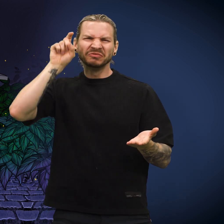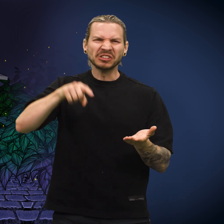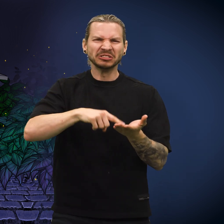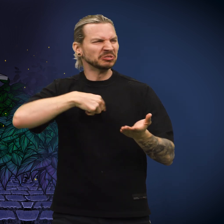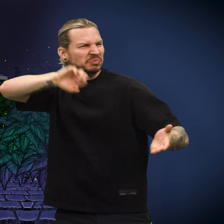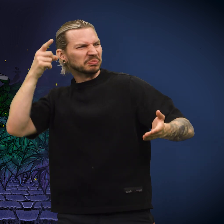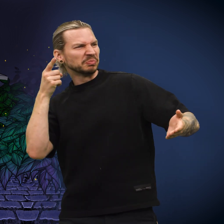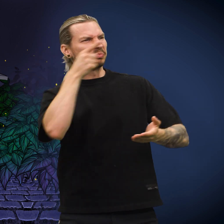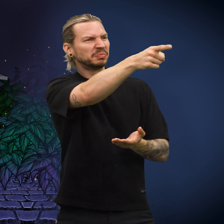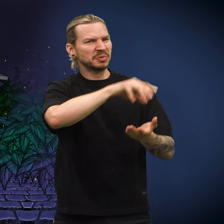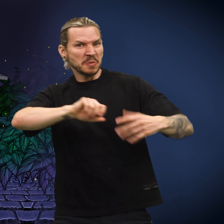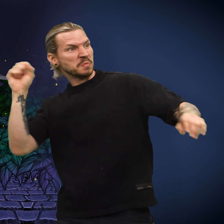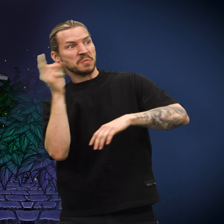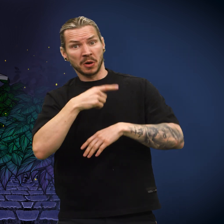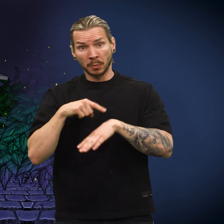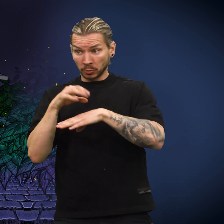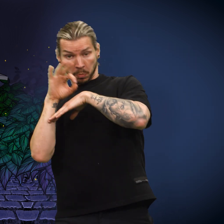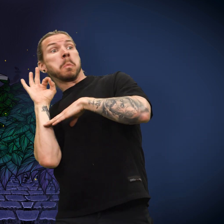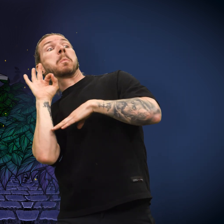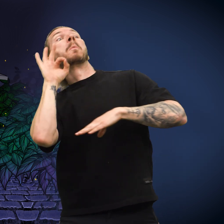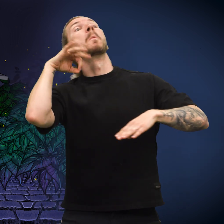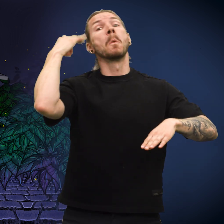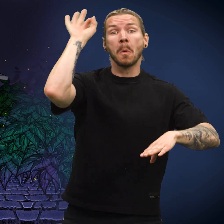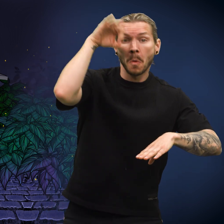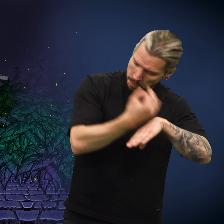«Denne er falsk!» sa han og kastet den langt av sted.